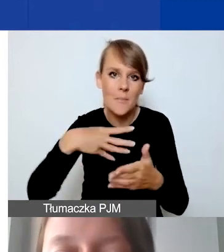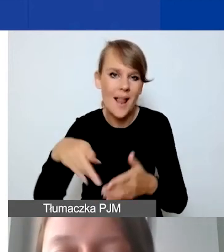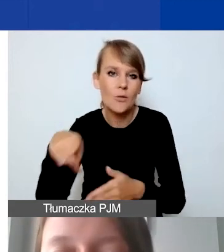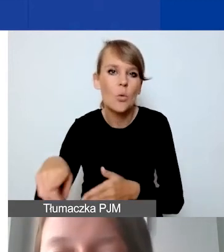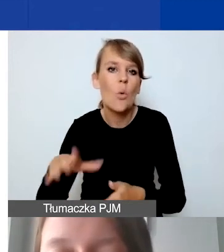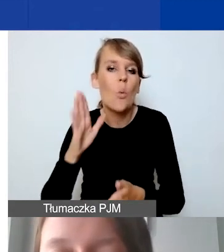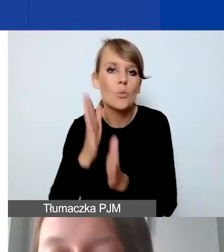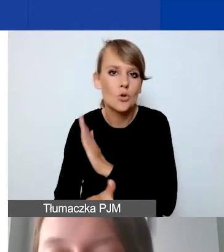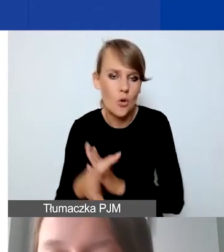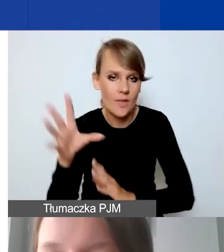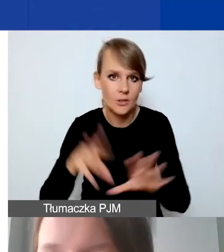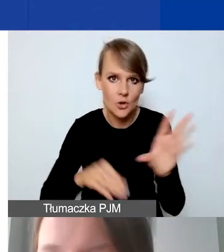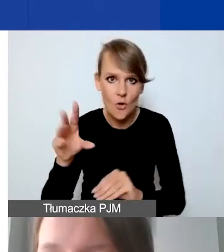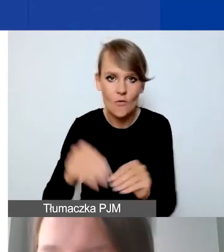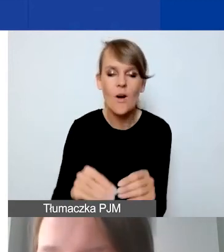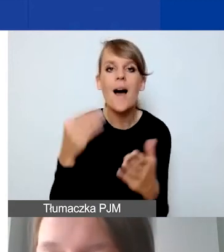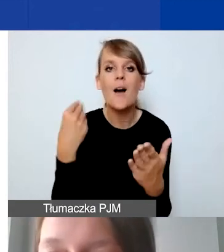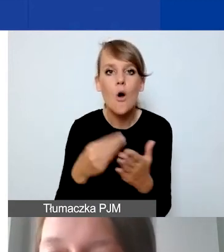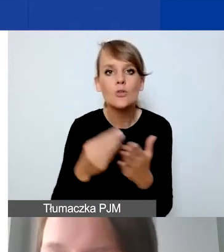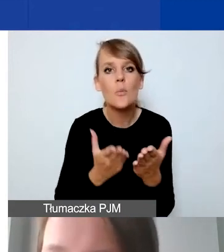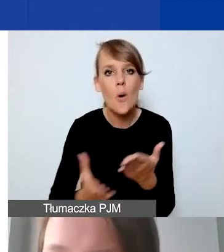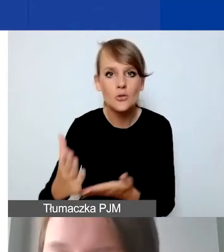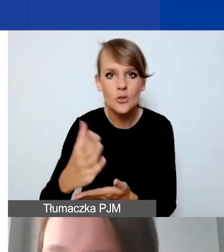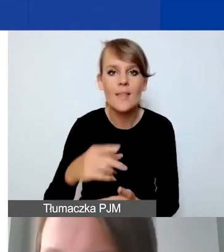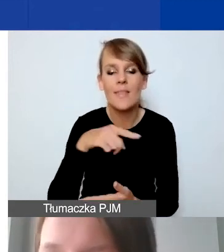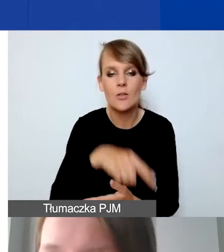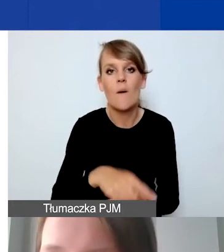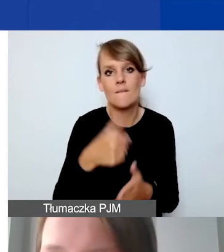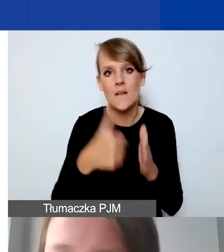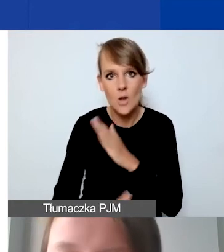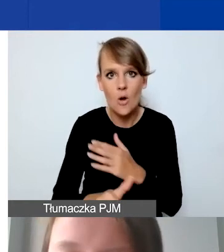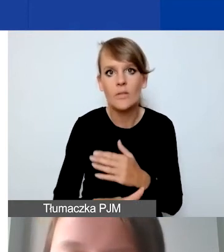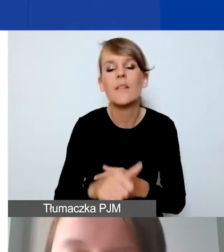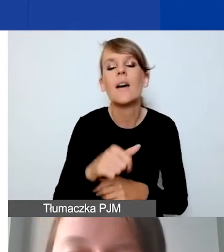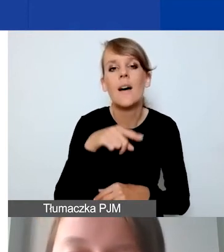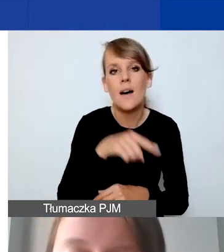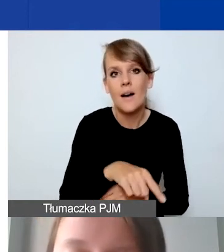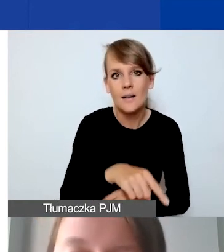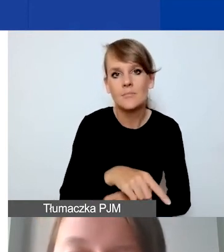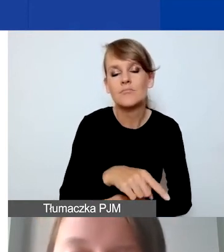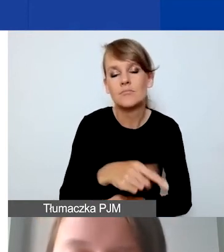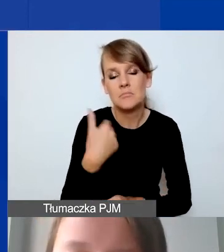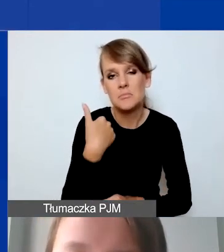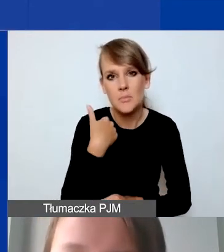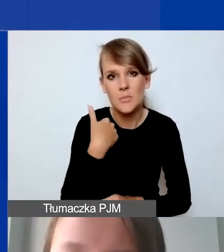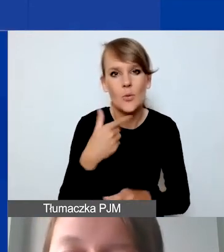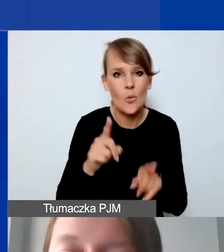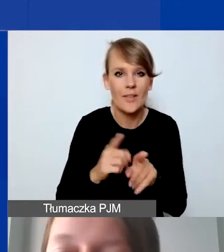Koszty pośrednie są tutaj wyjątkiem, ale oczywiście z zastrzeżeniami, o których mówiłam wcześniej.